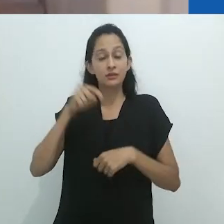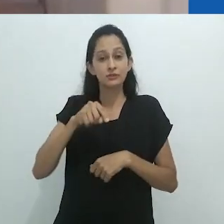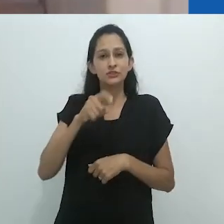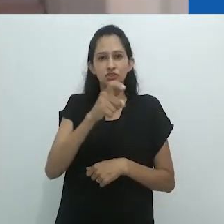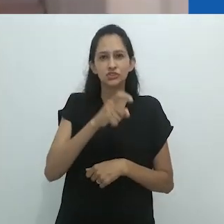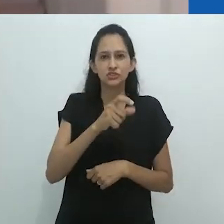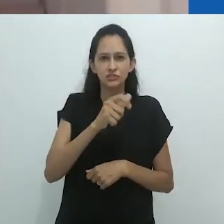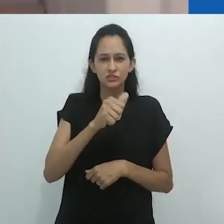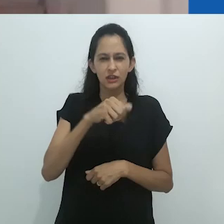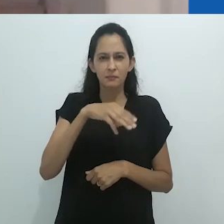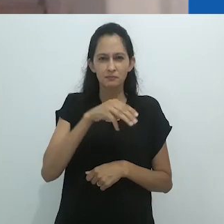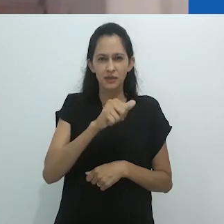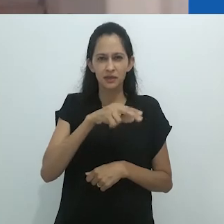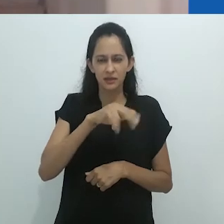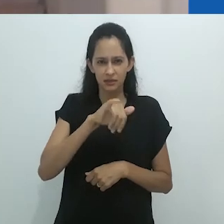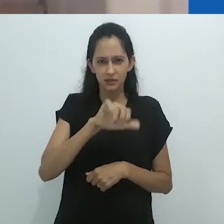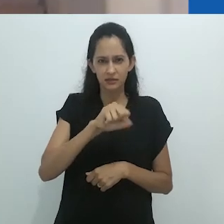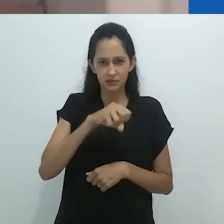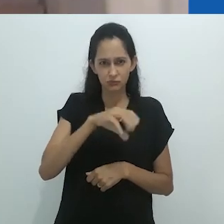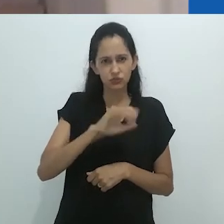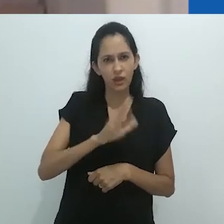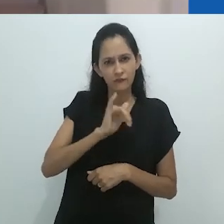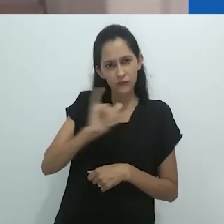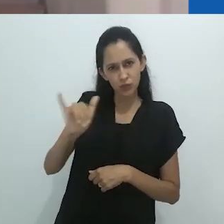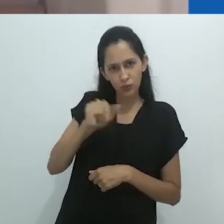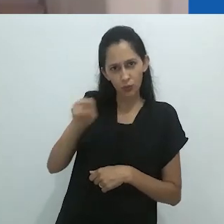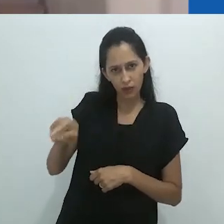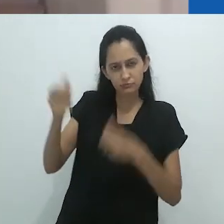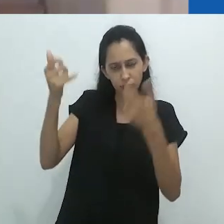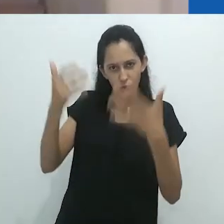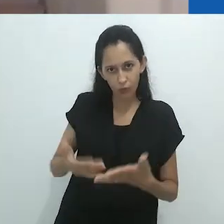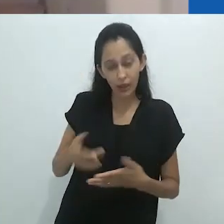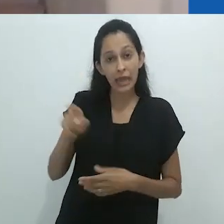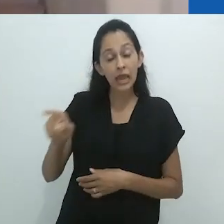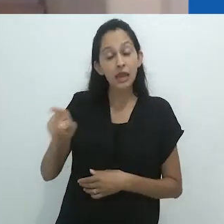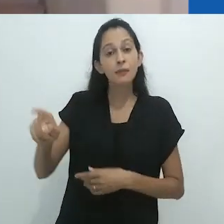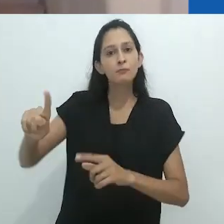Taussig nos convida – não apenas em Xamanismo, mas em sua obra como um todo,